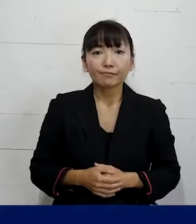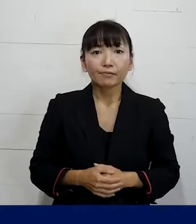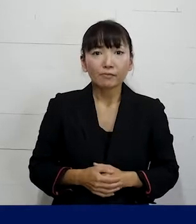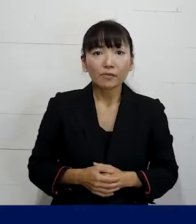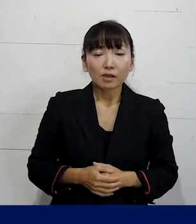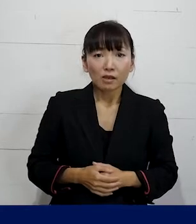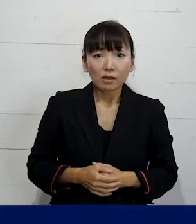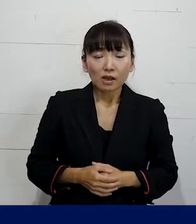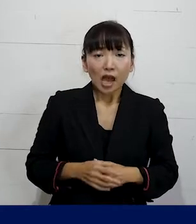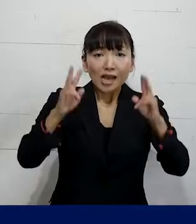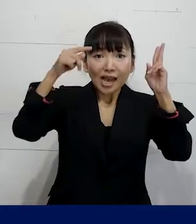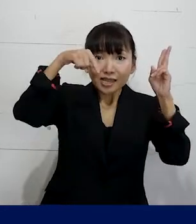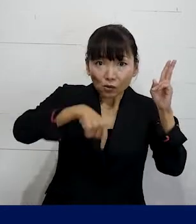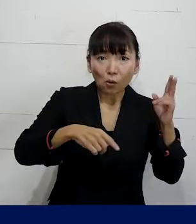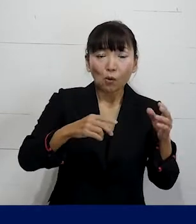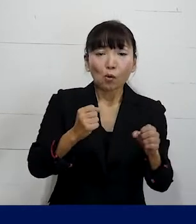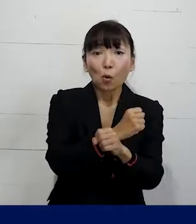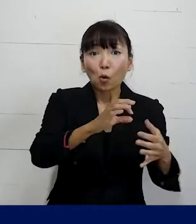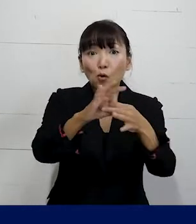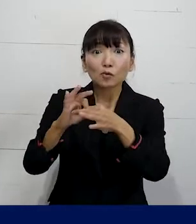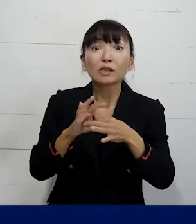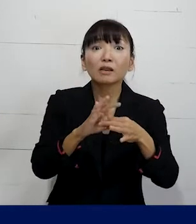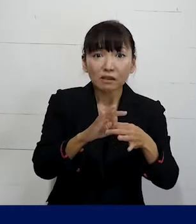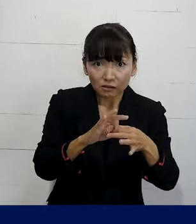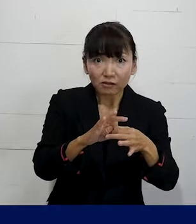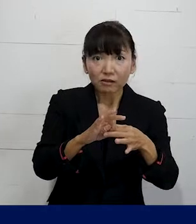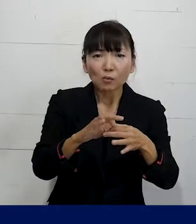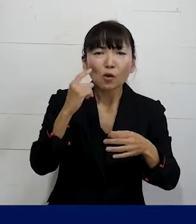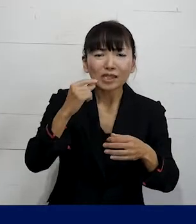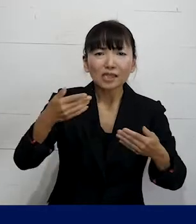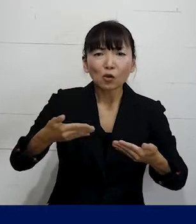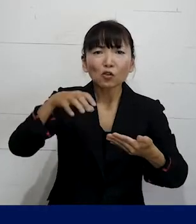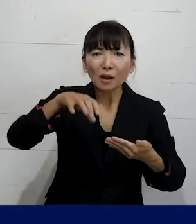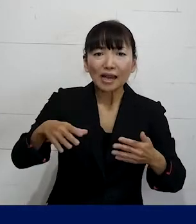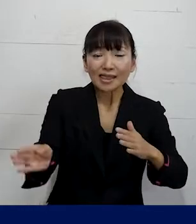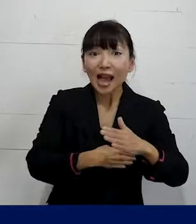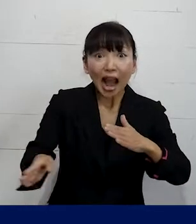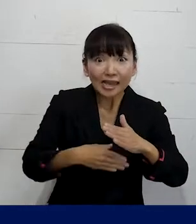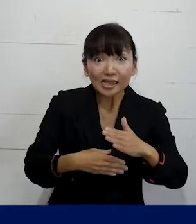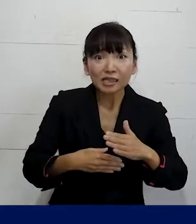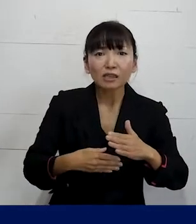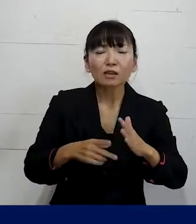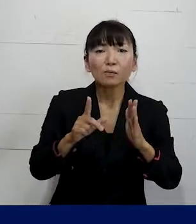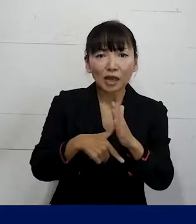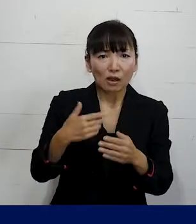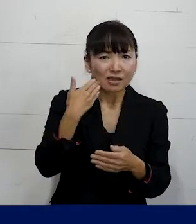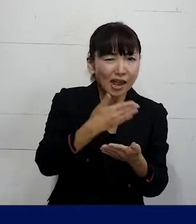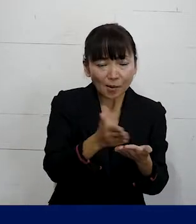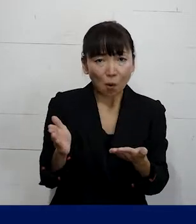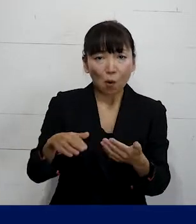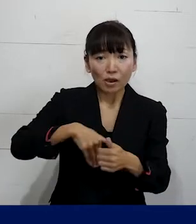その会社ごとの労働組合が職場にない 労働者が誰でもひとりでも